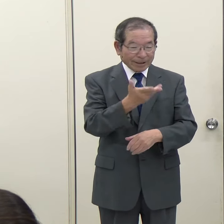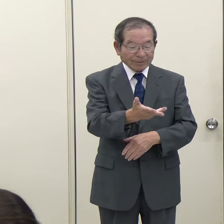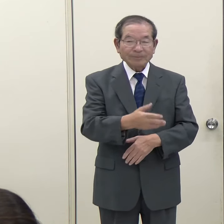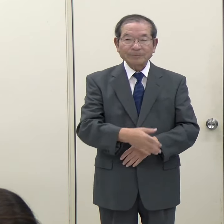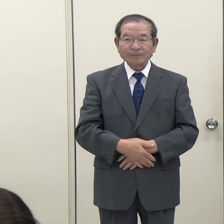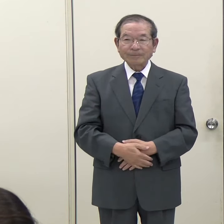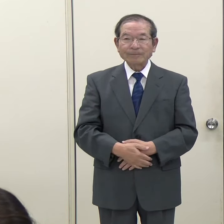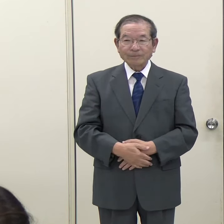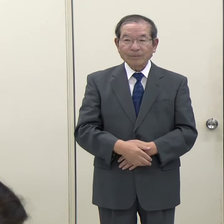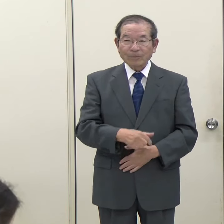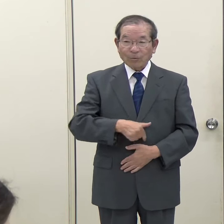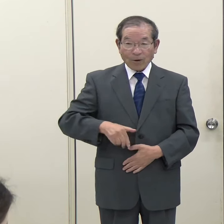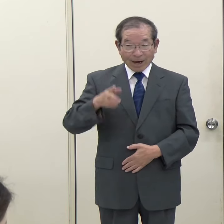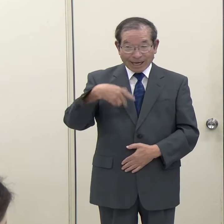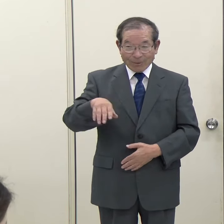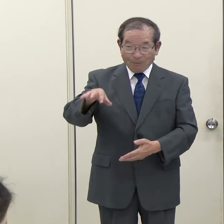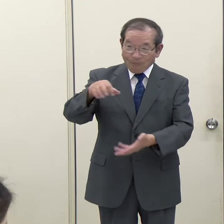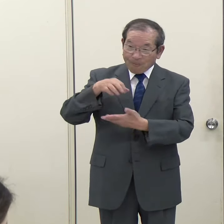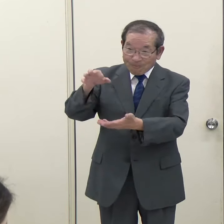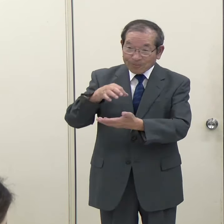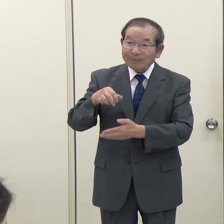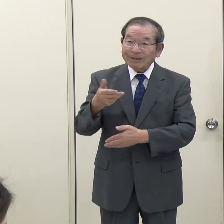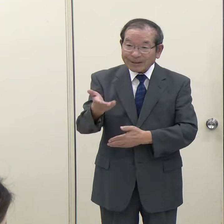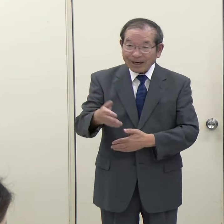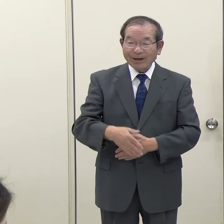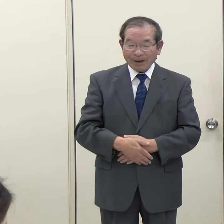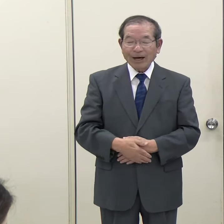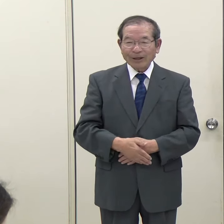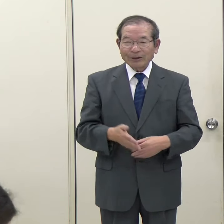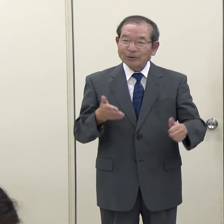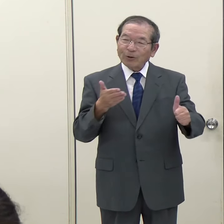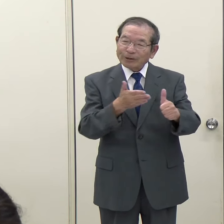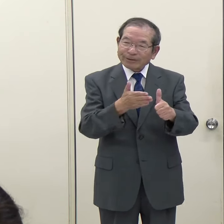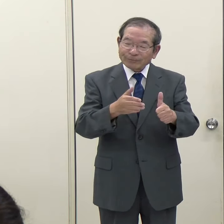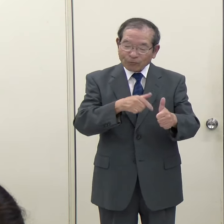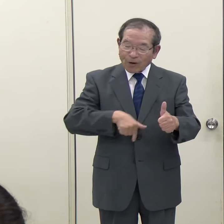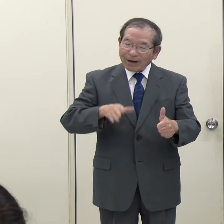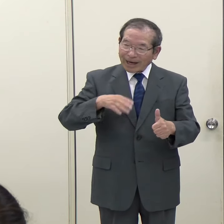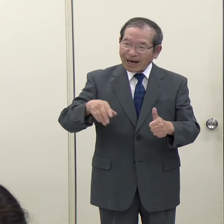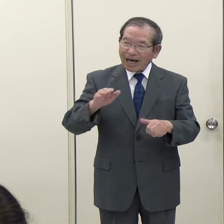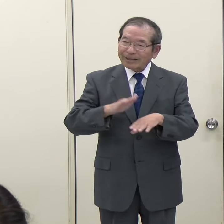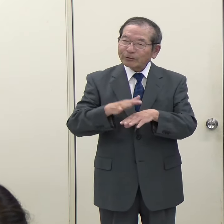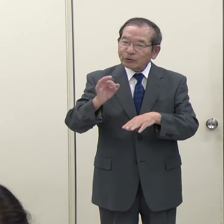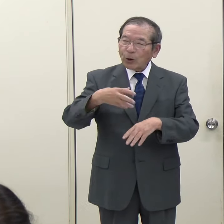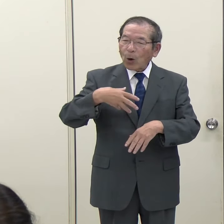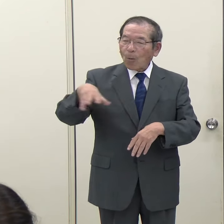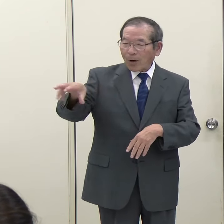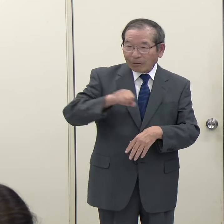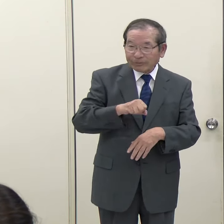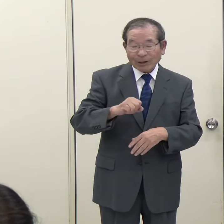知事）直接これで県が手数料を取るとか、そういうことはありません。